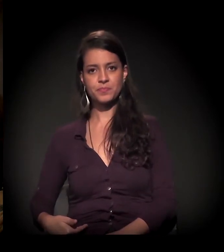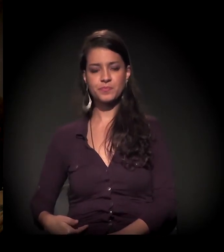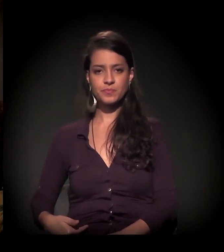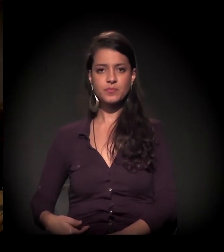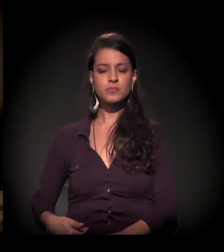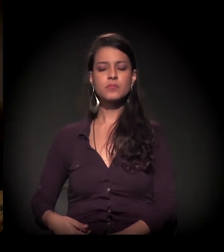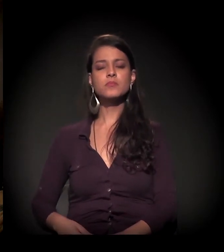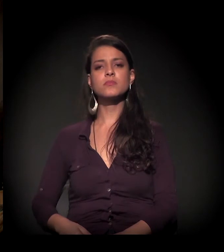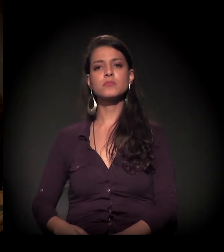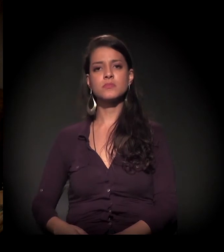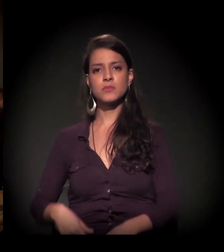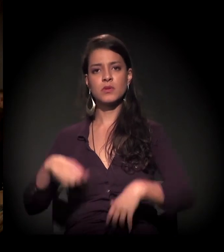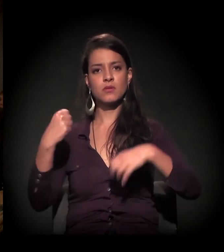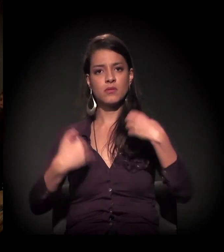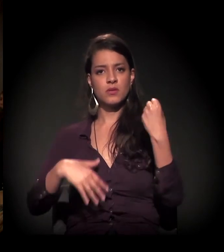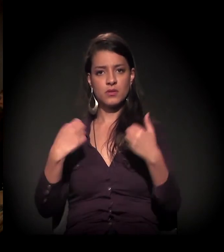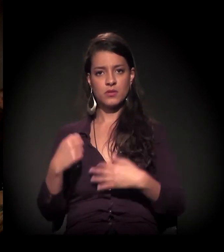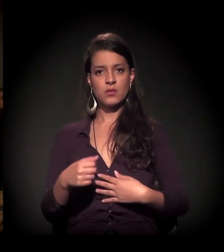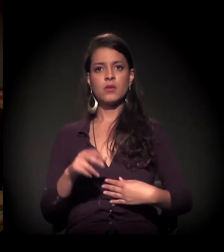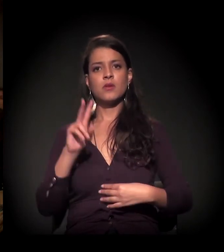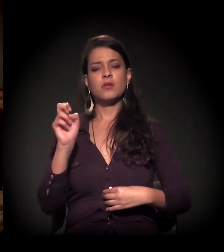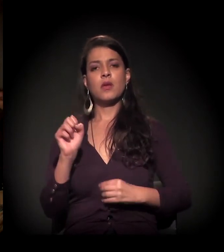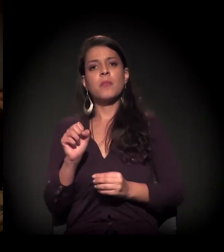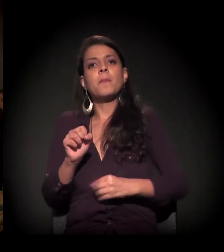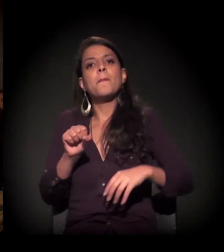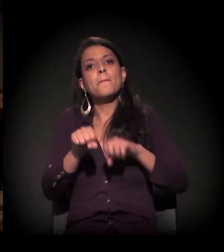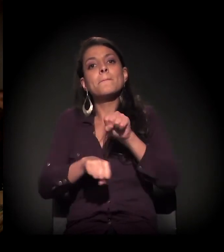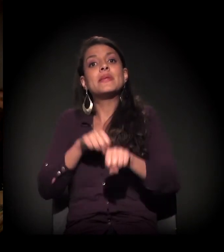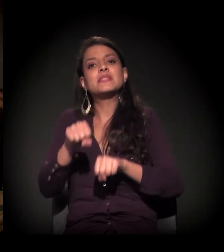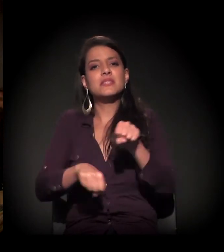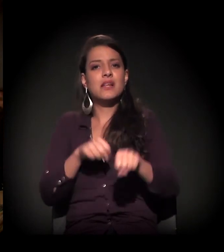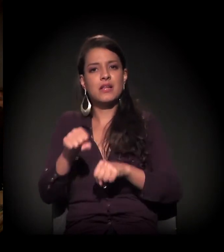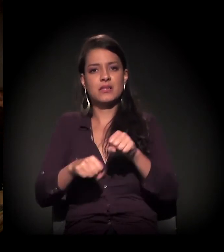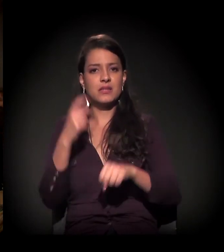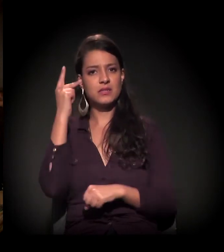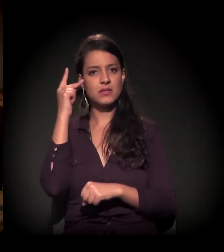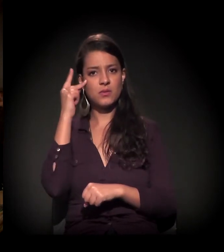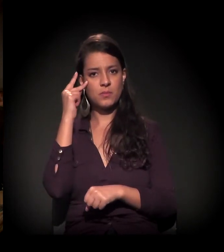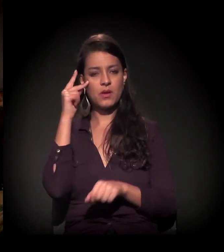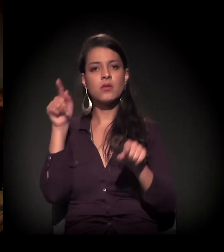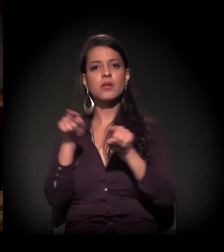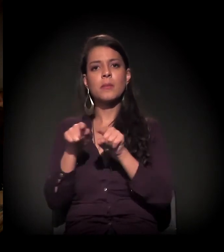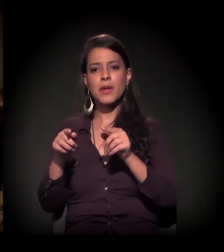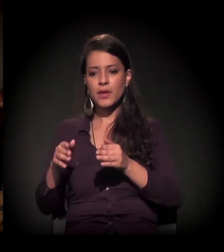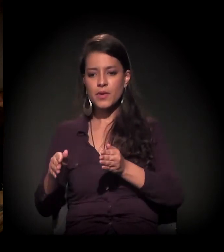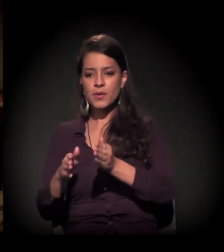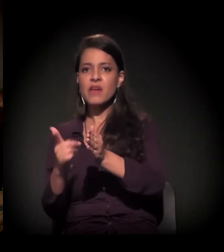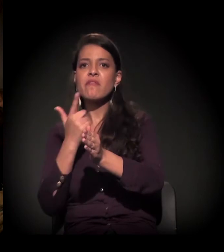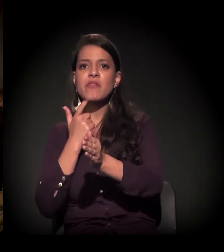e estou falando sobre o impacto das bicicletas na cidade de São Paulo e o sistema cicloviário.